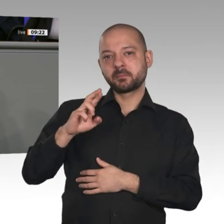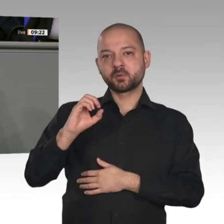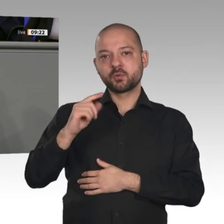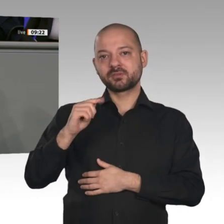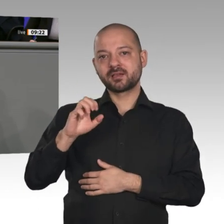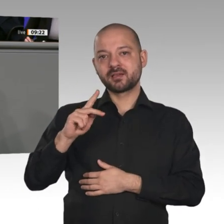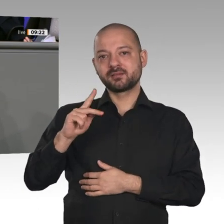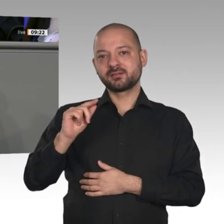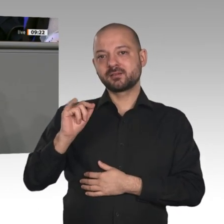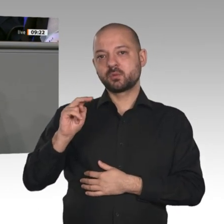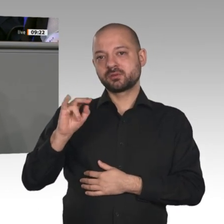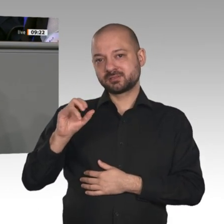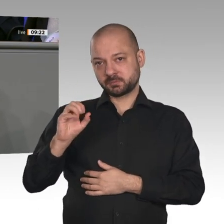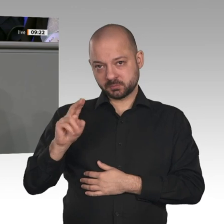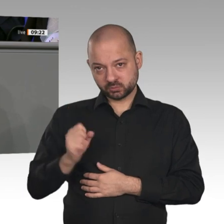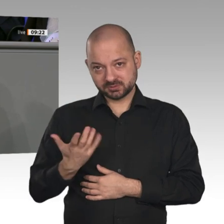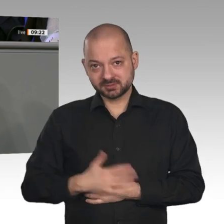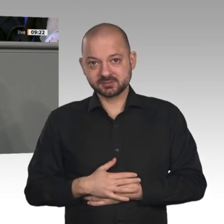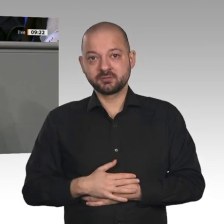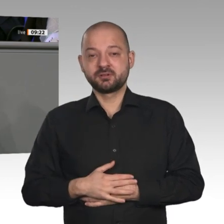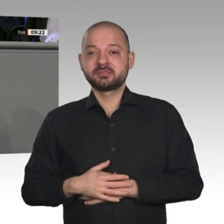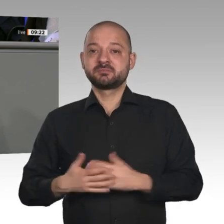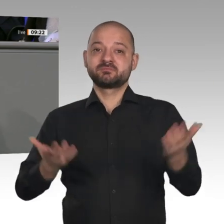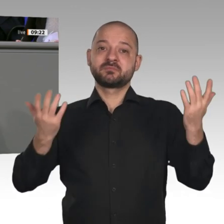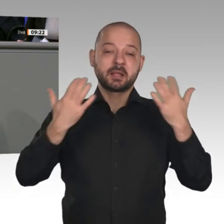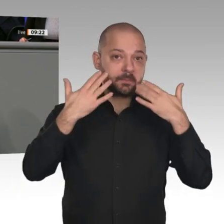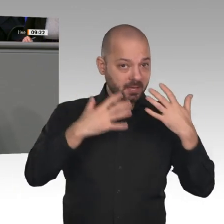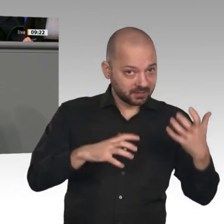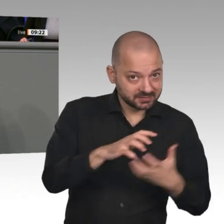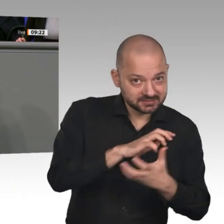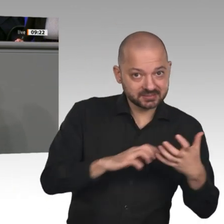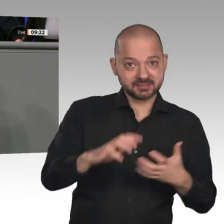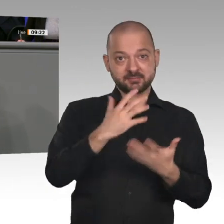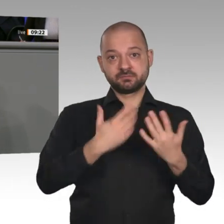und tiefgreifenden Umwälzung von Wertschöpfungsketten, Geschäftsmodellen und ganzen Unternehmen